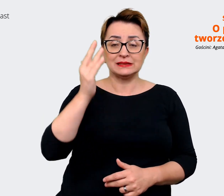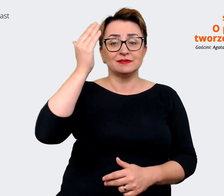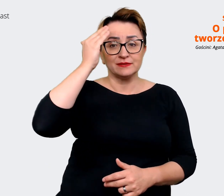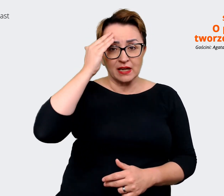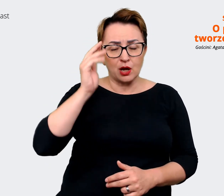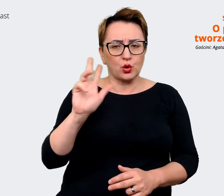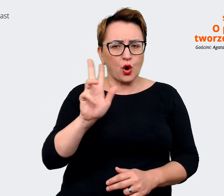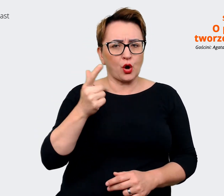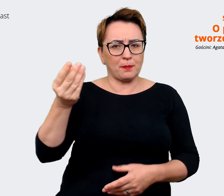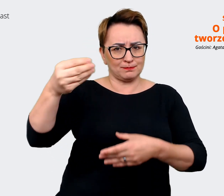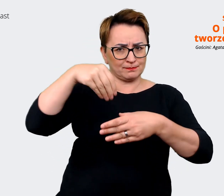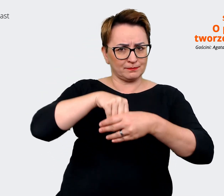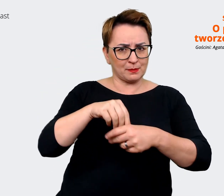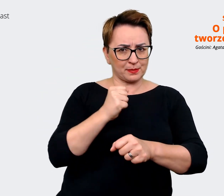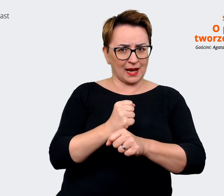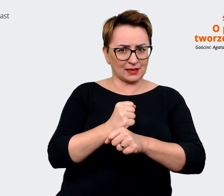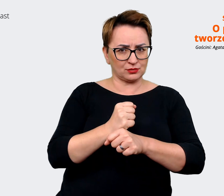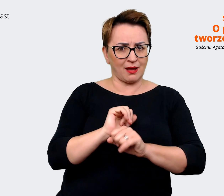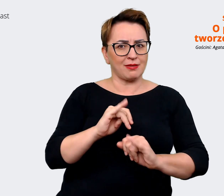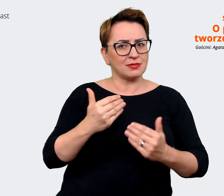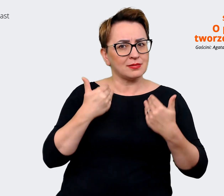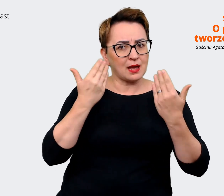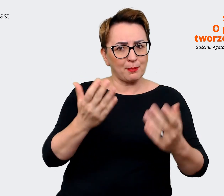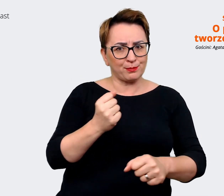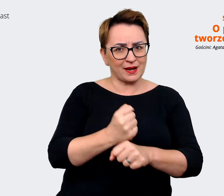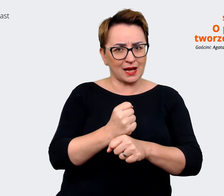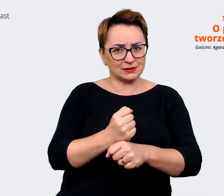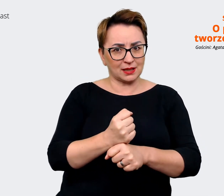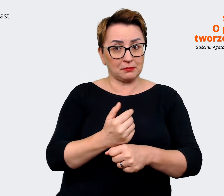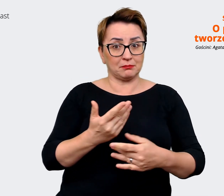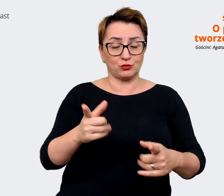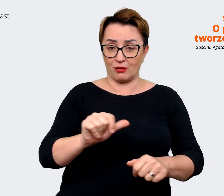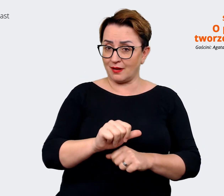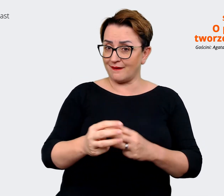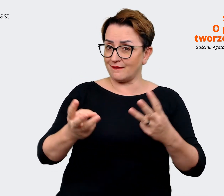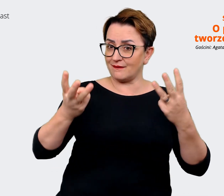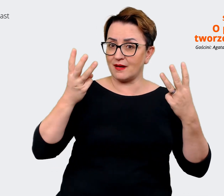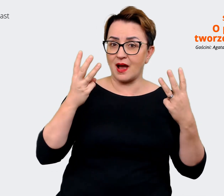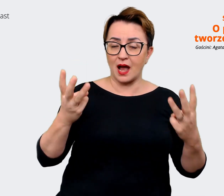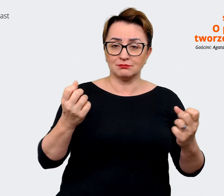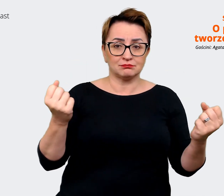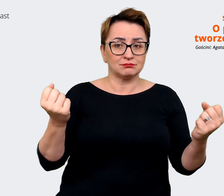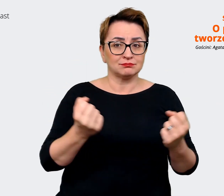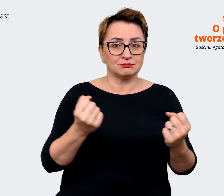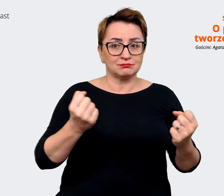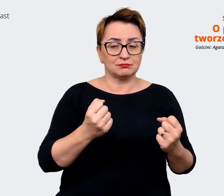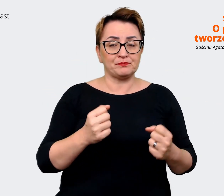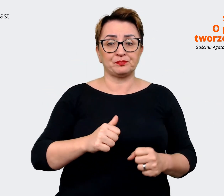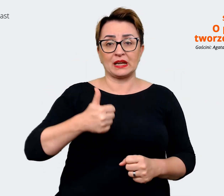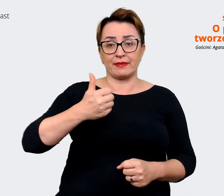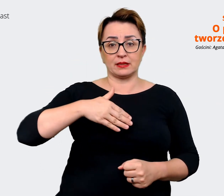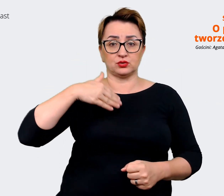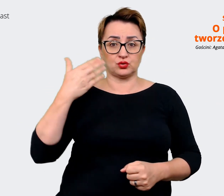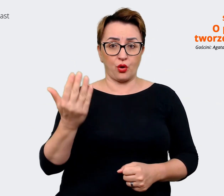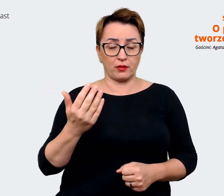jaką pracę możemy dać. To też jest mega istotne, że z jednej strony nasz komunikat kierujemy do